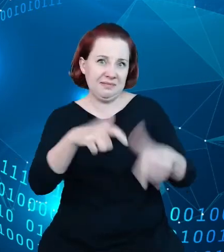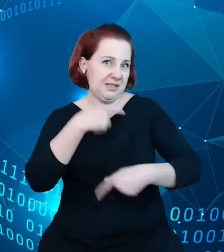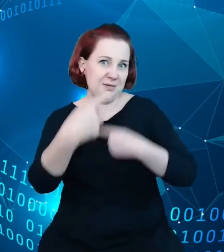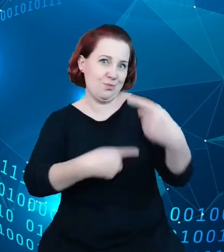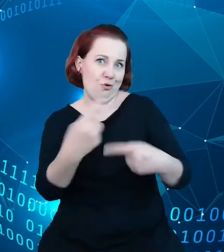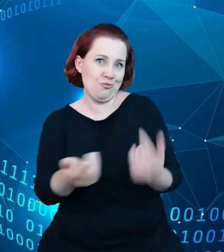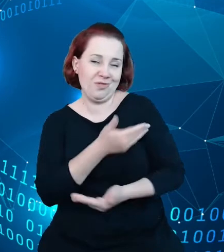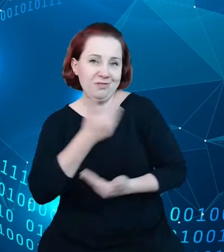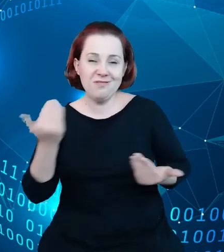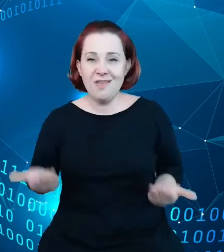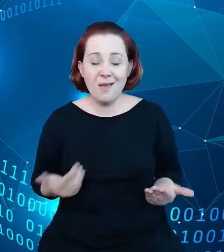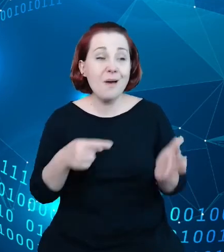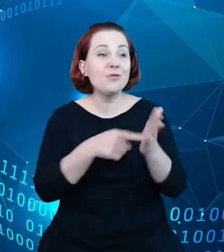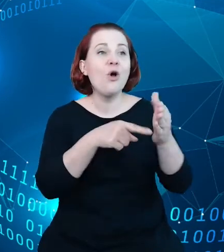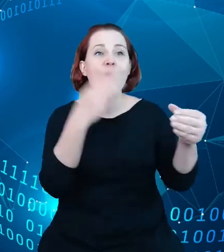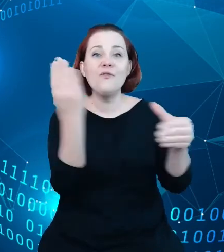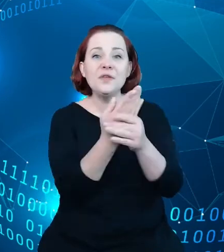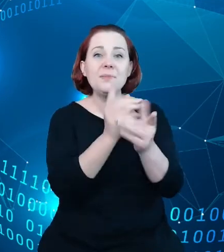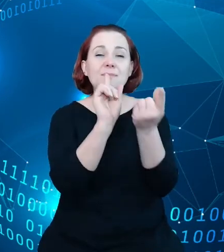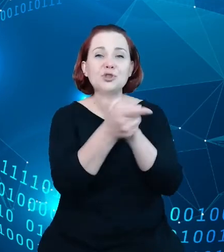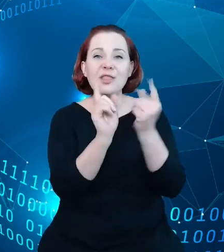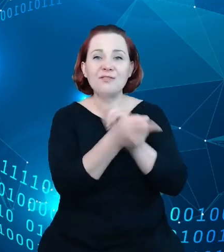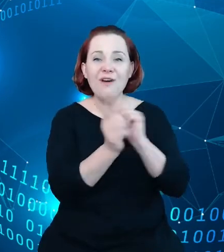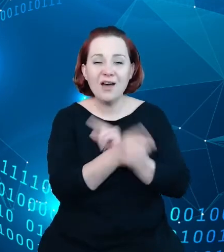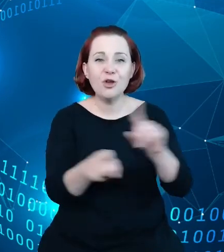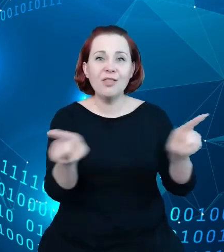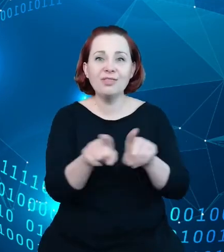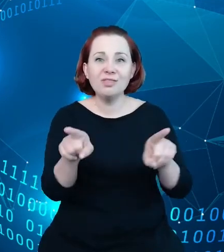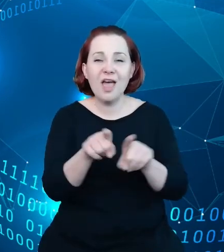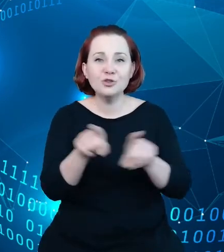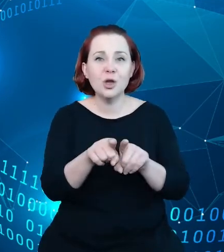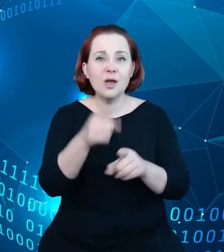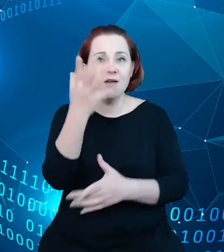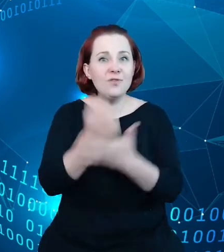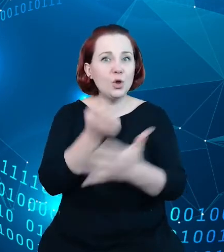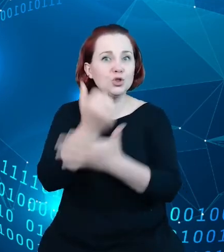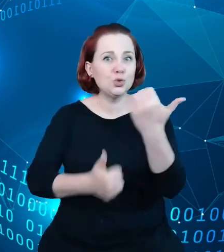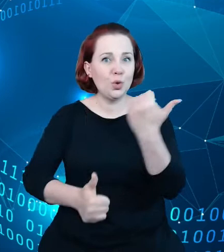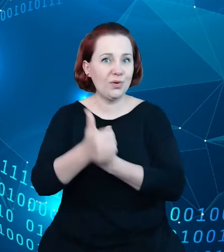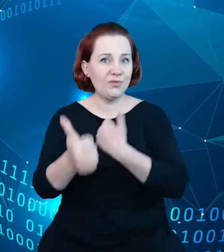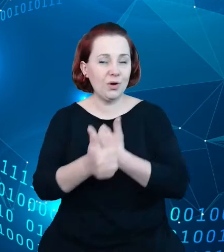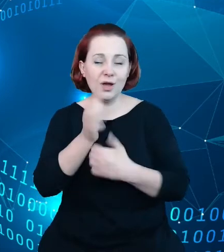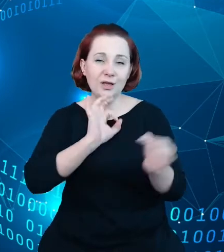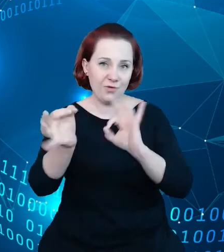przetwarzają oraz eksplorują informacje i to mówi się, i to dosyć